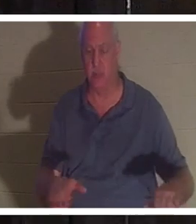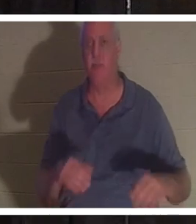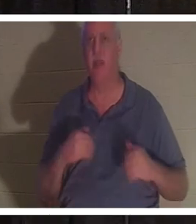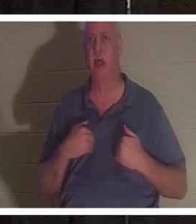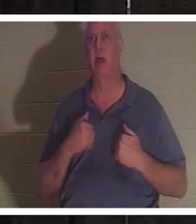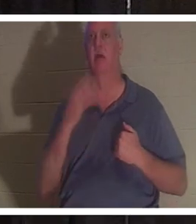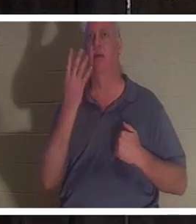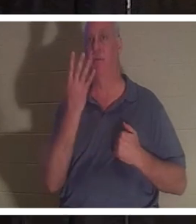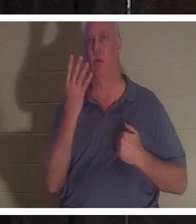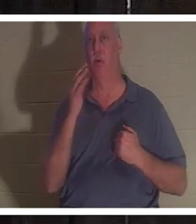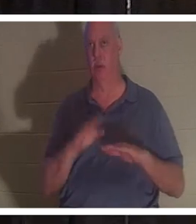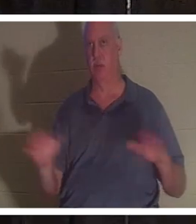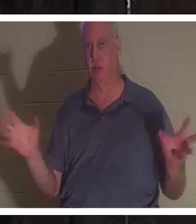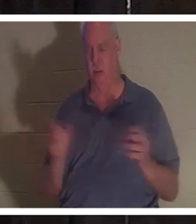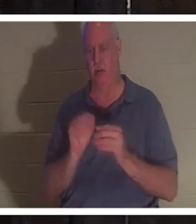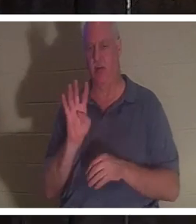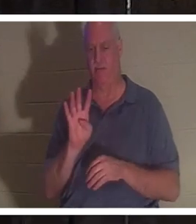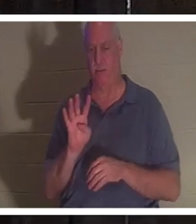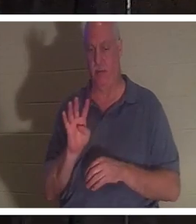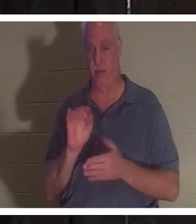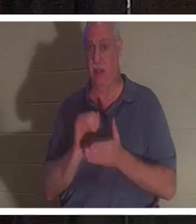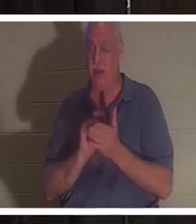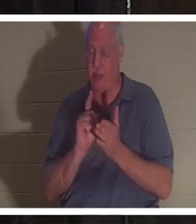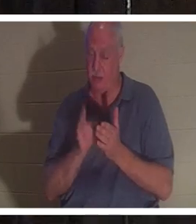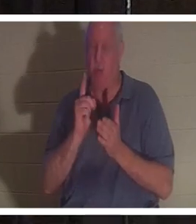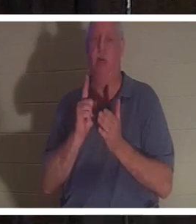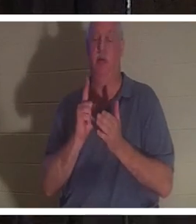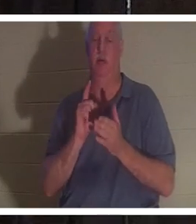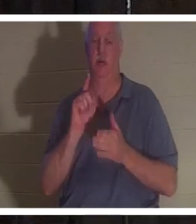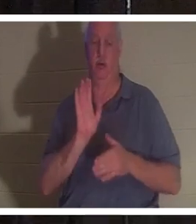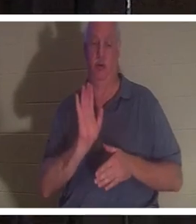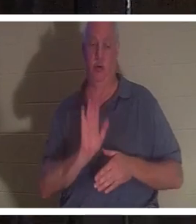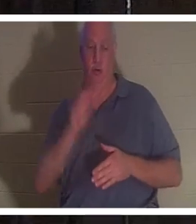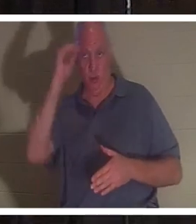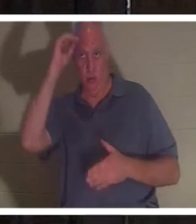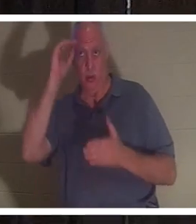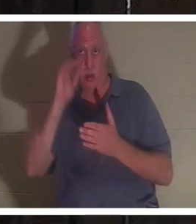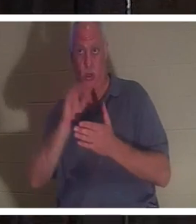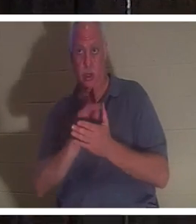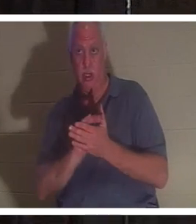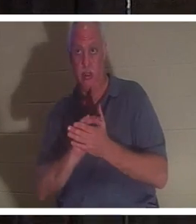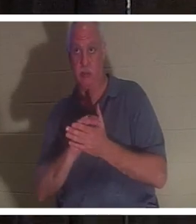बच्चे थे. उसी समय उसका पति बाथरूम में आया और बाथरूम का